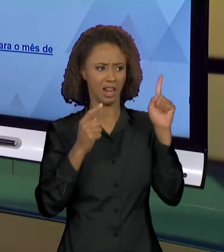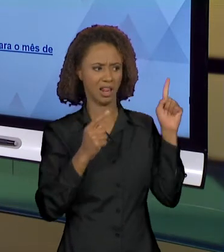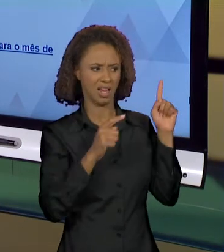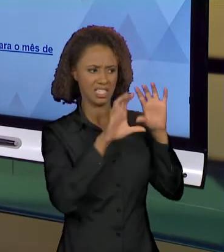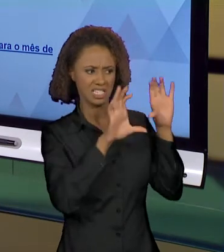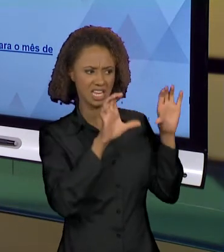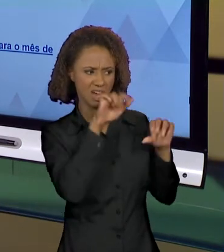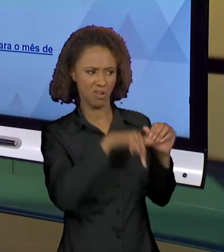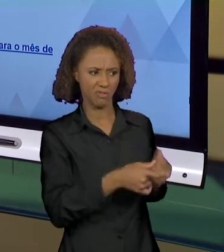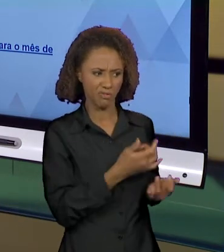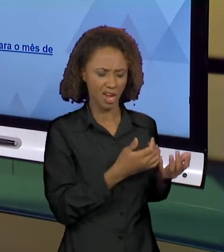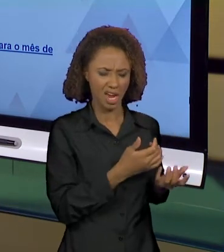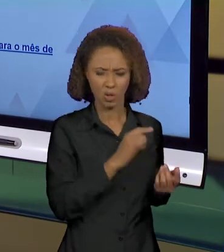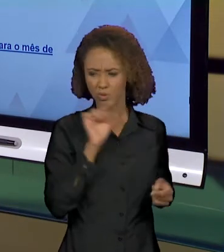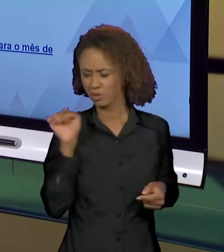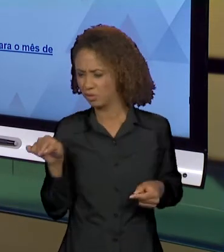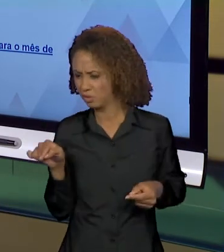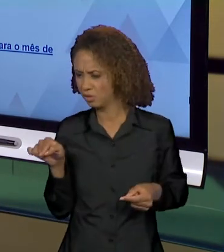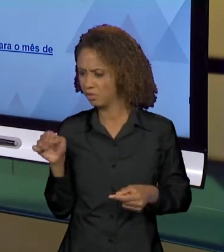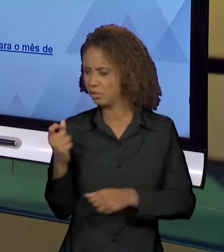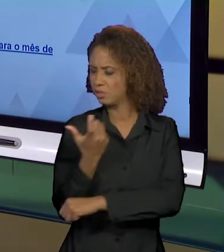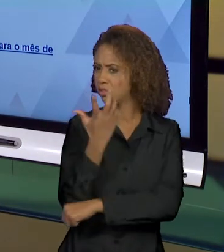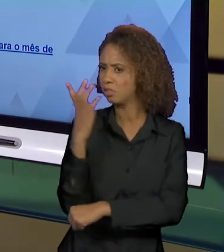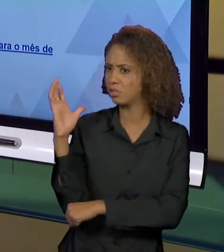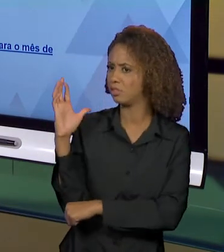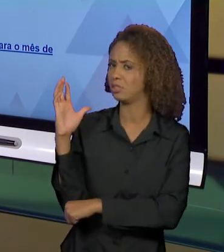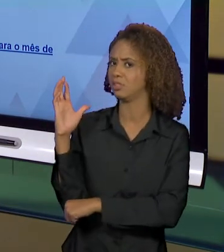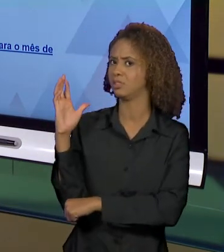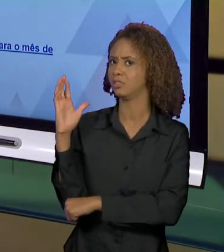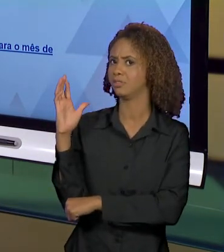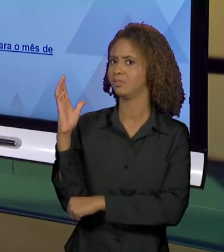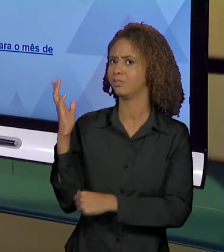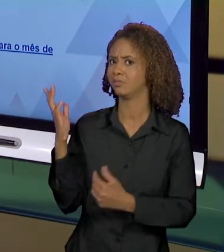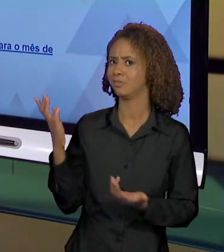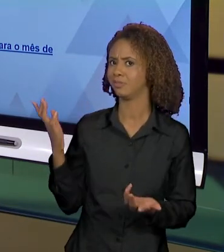ATRIBUÍDO OU TUDO QUE É ATRIBUÍDO A INFERNO,